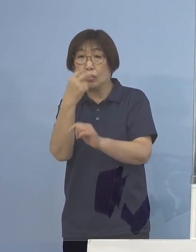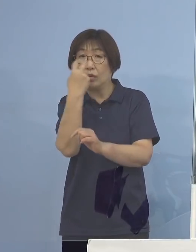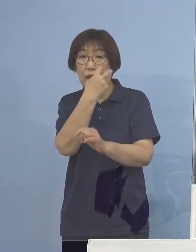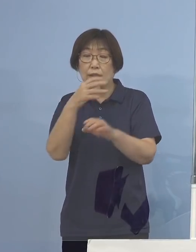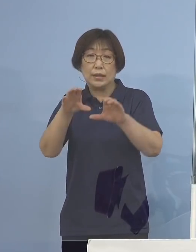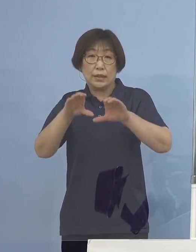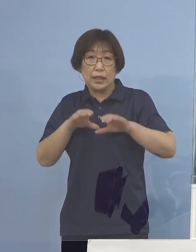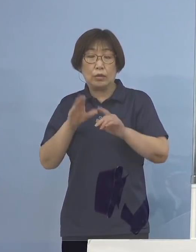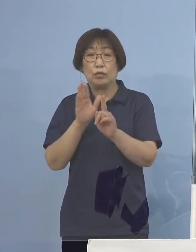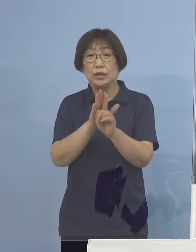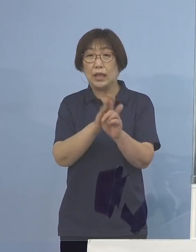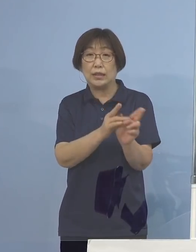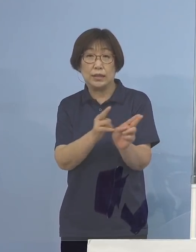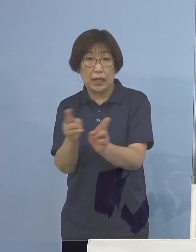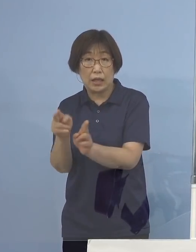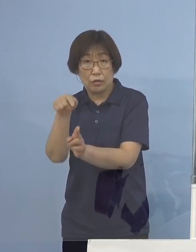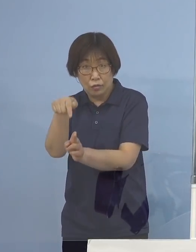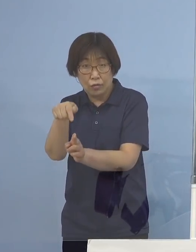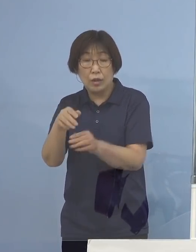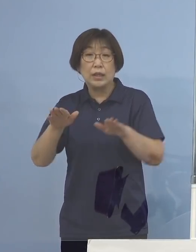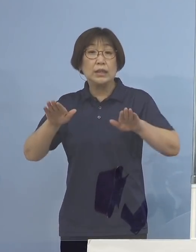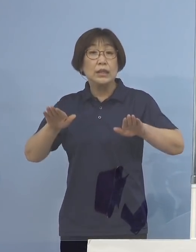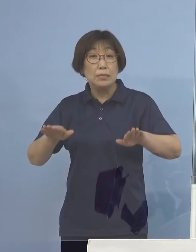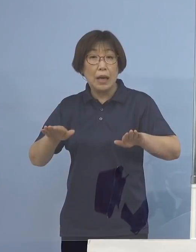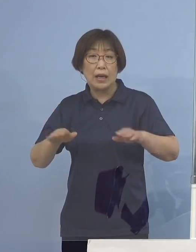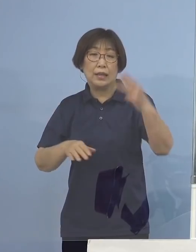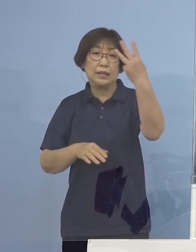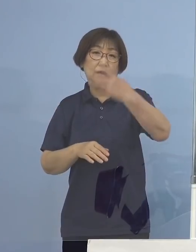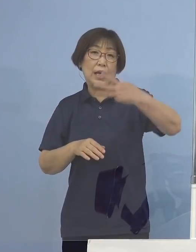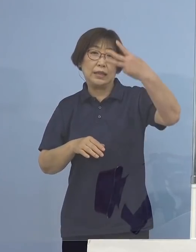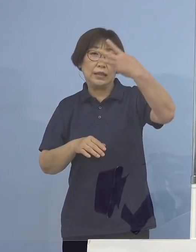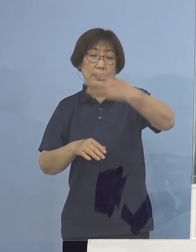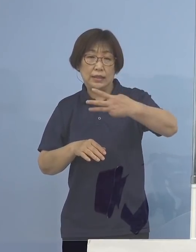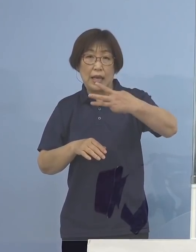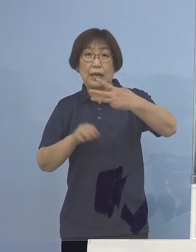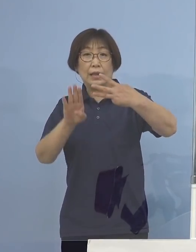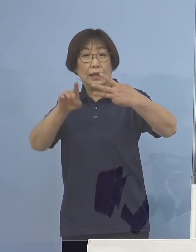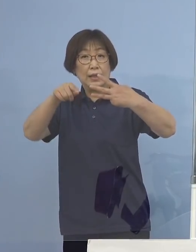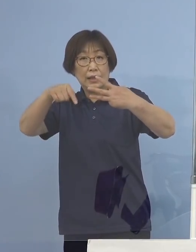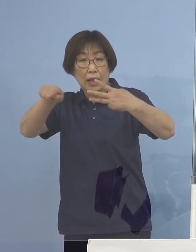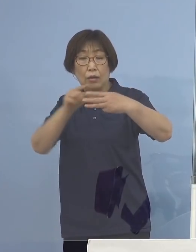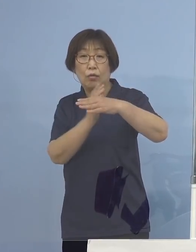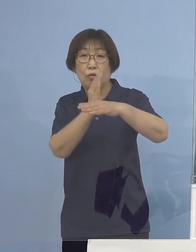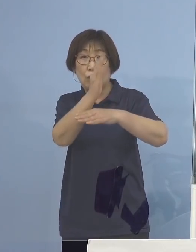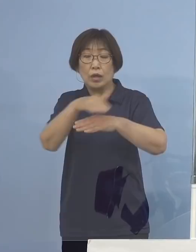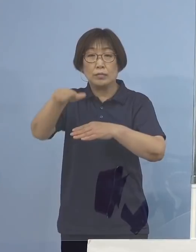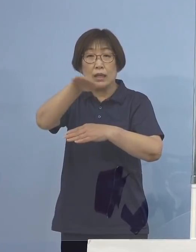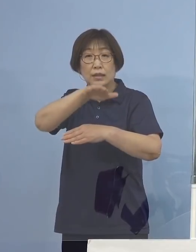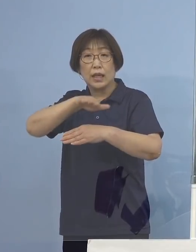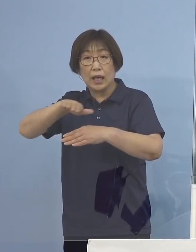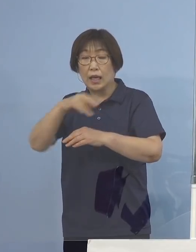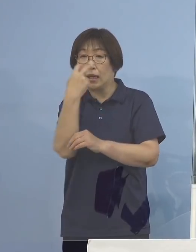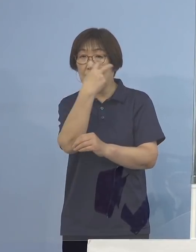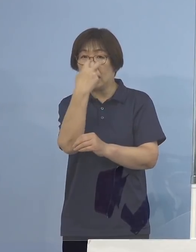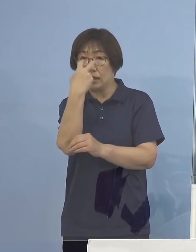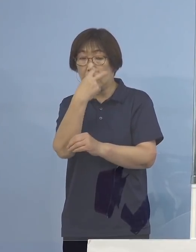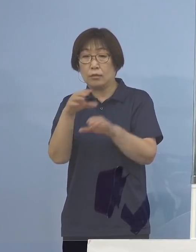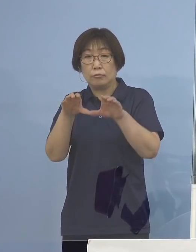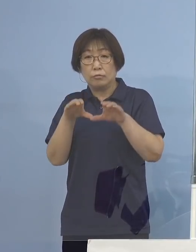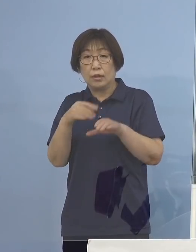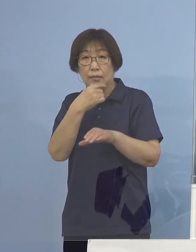今の段階で既に3,000件を超える皆様方から 申し込みをいただいているところでありまして